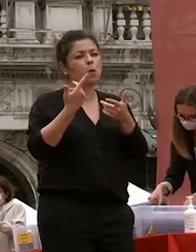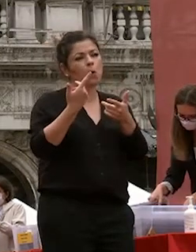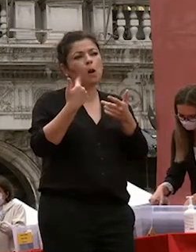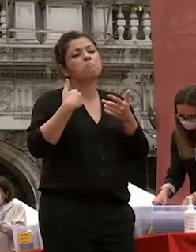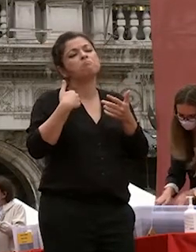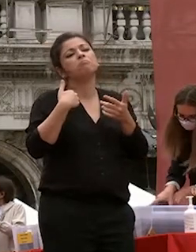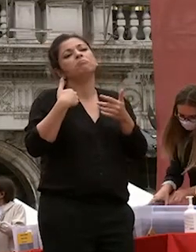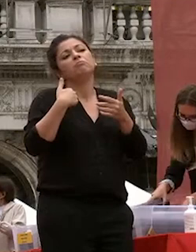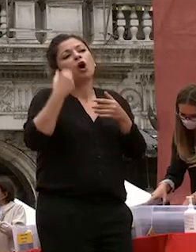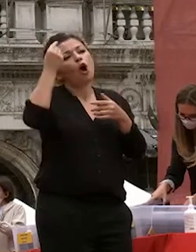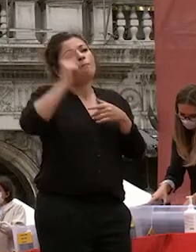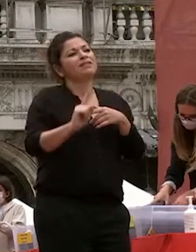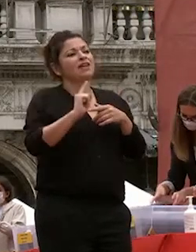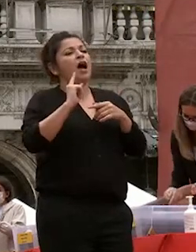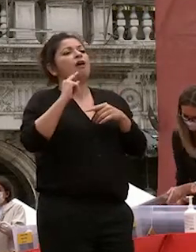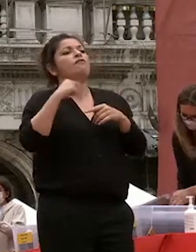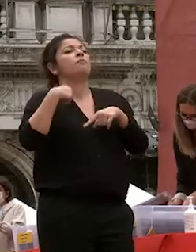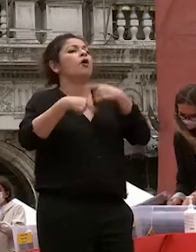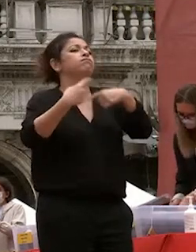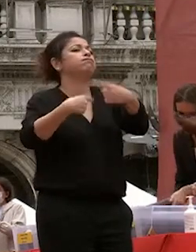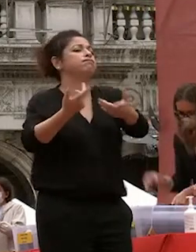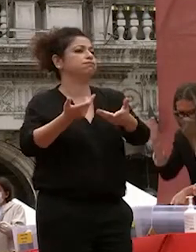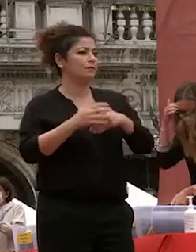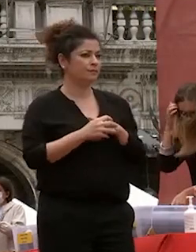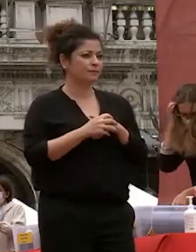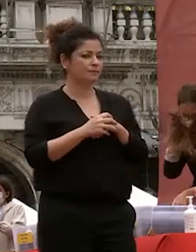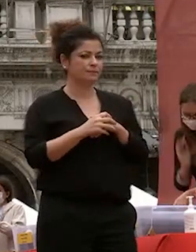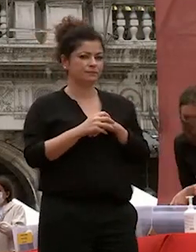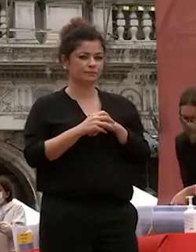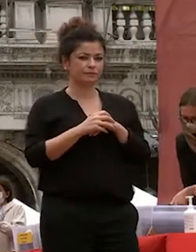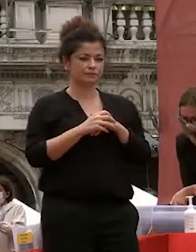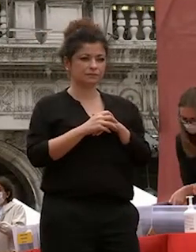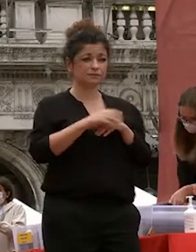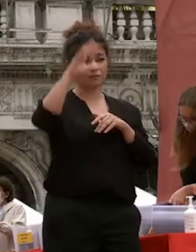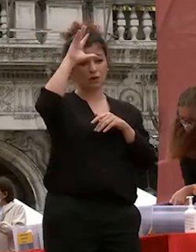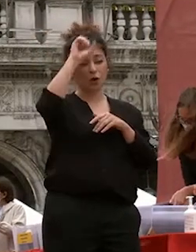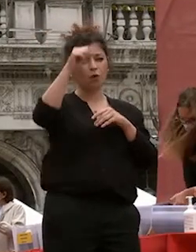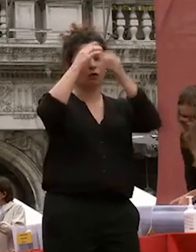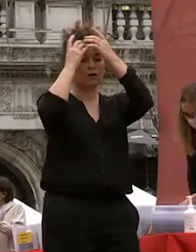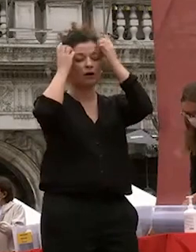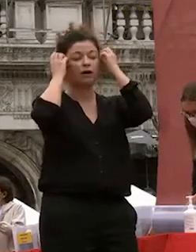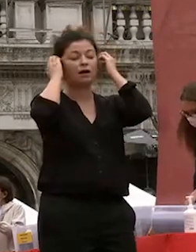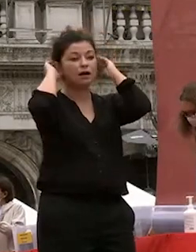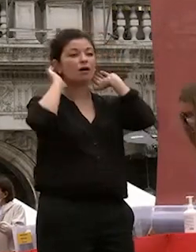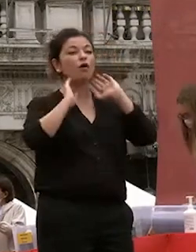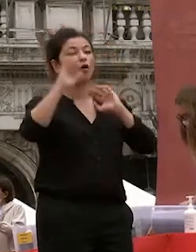se questa università tanti anni fa mi ha dato la possibilità